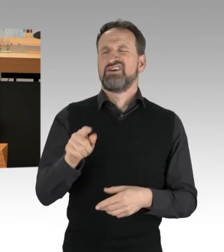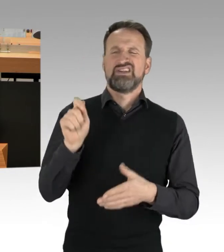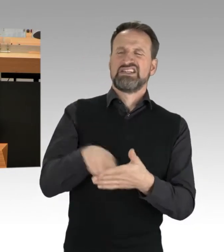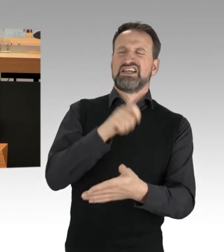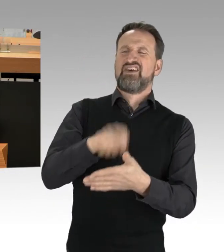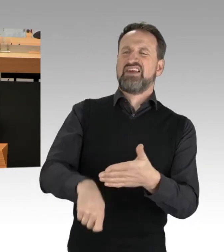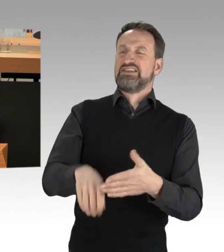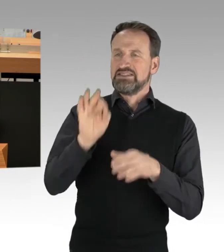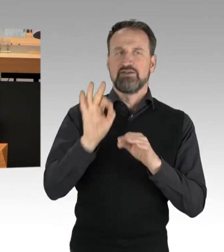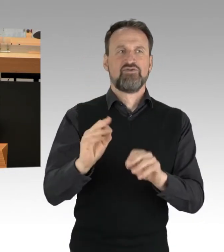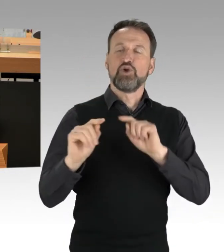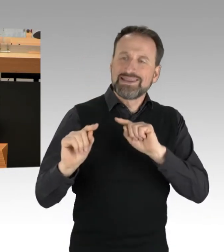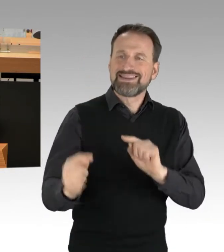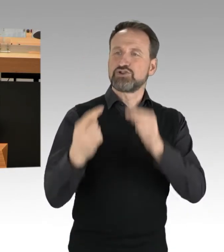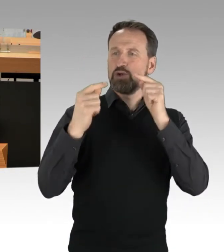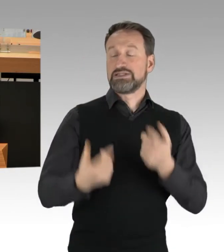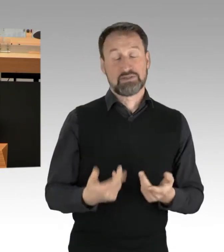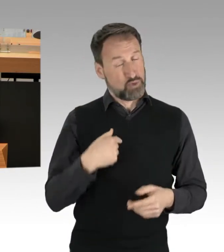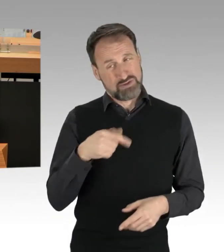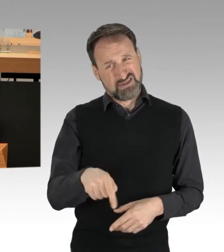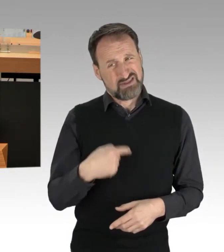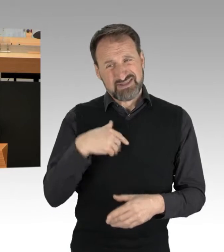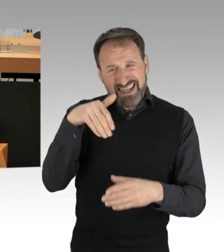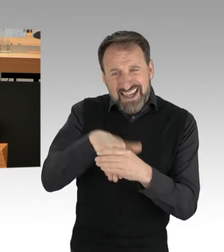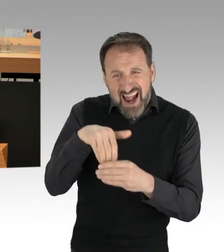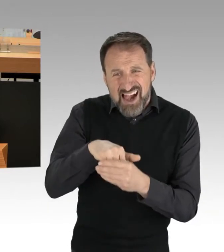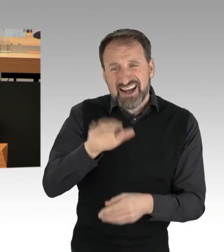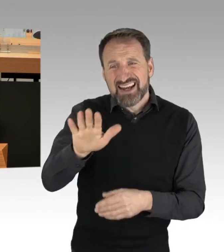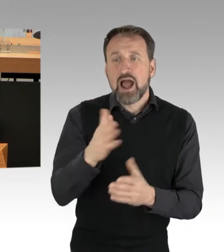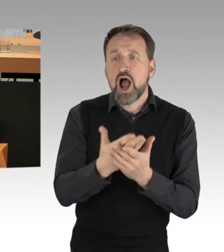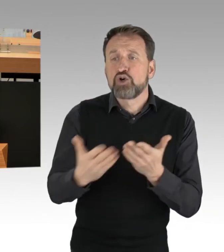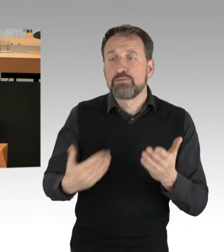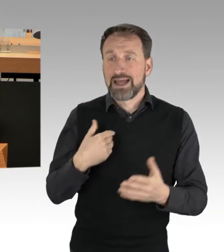überhaupt auf irgendein inhaltliches Argument von Ihnen einzugehen. Es ist nicht ernst gemeint,